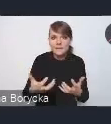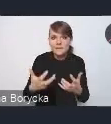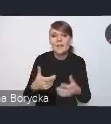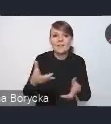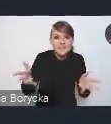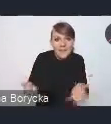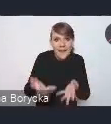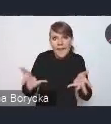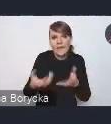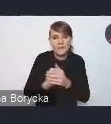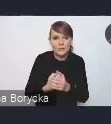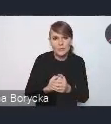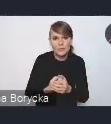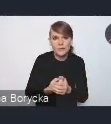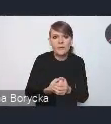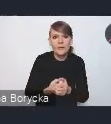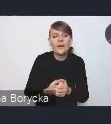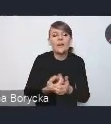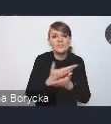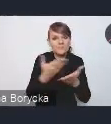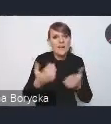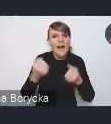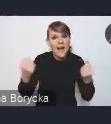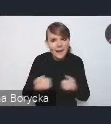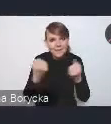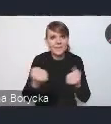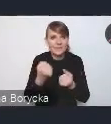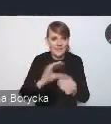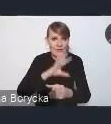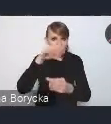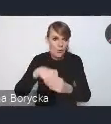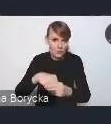do takiego aktywnego włączenia się w proces tych konsultacji,